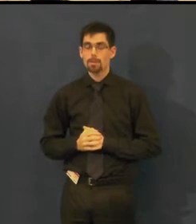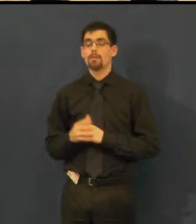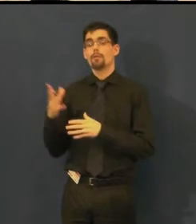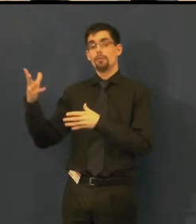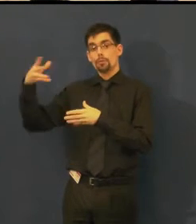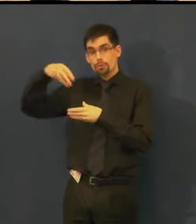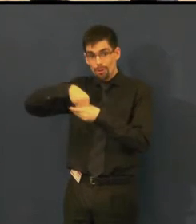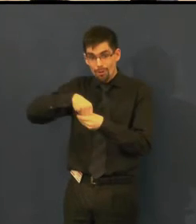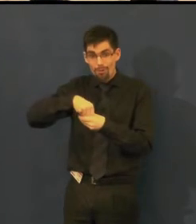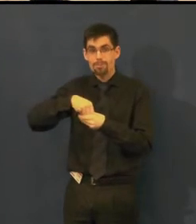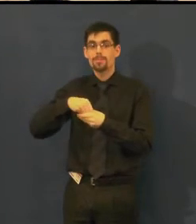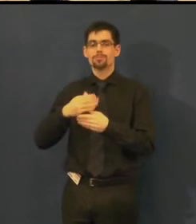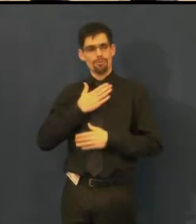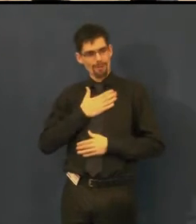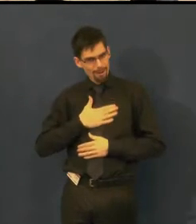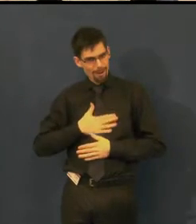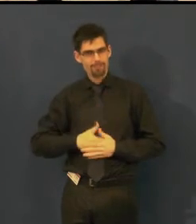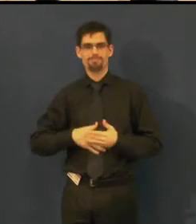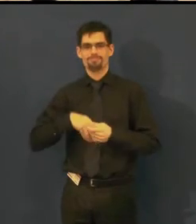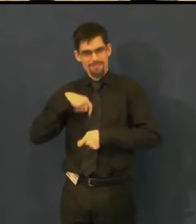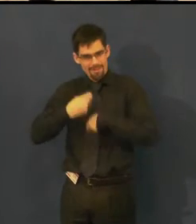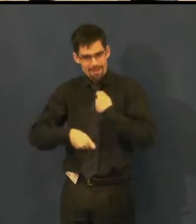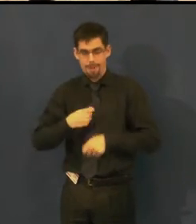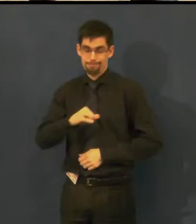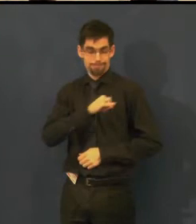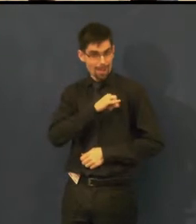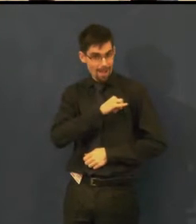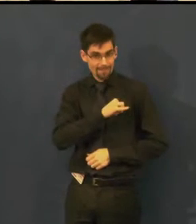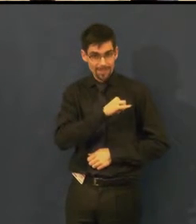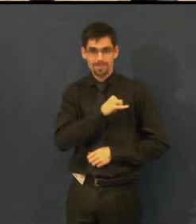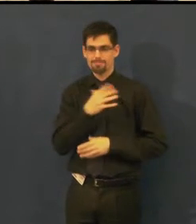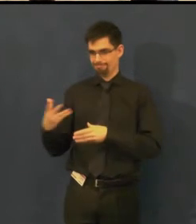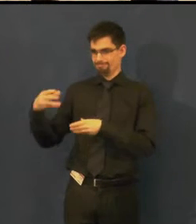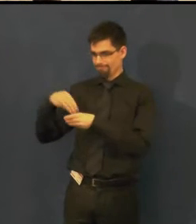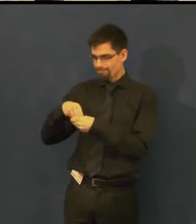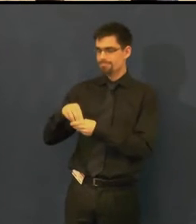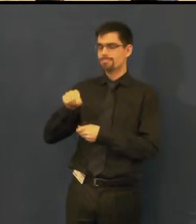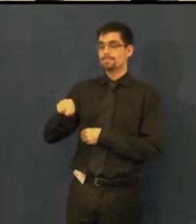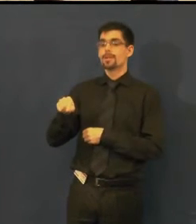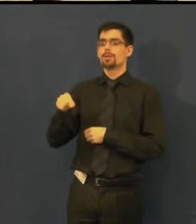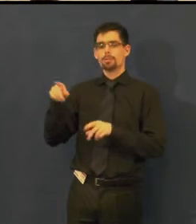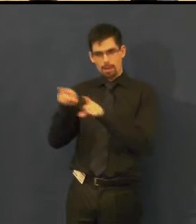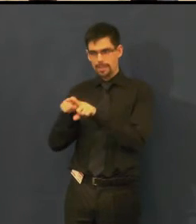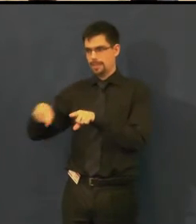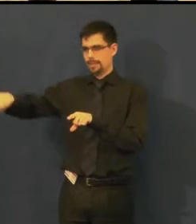co děláme velmi rádi, moc nás to baví a má to dobrý ohlas,